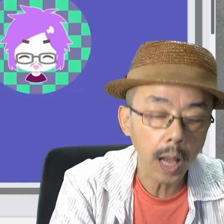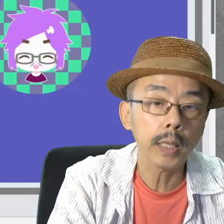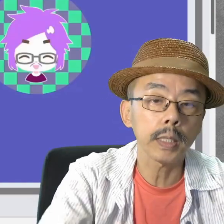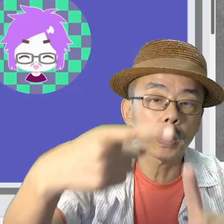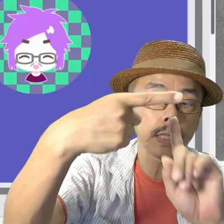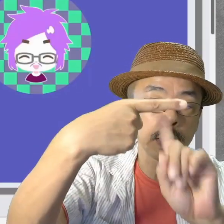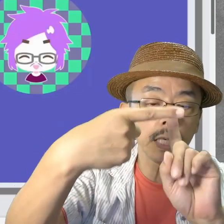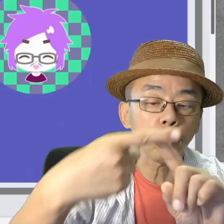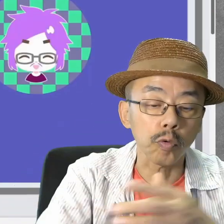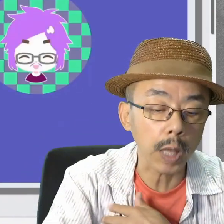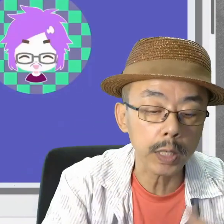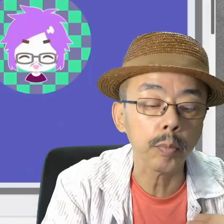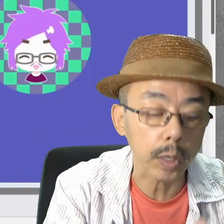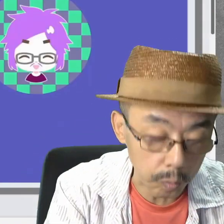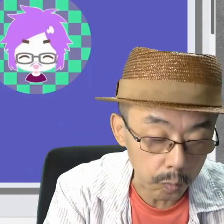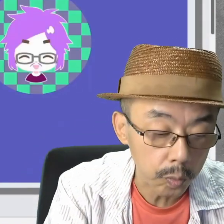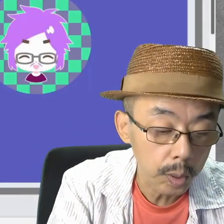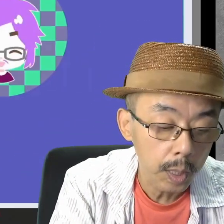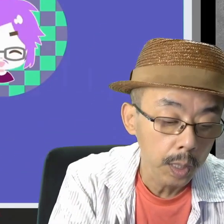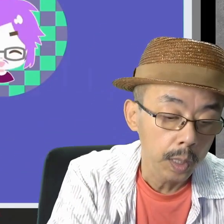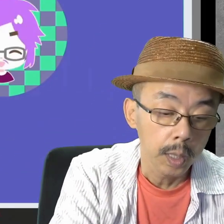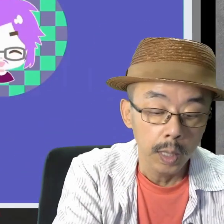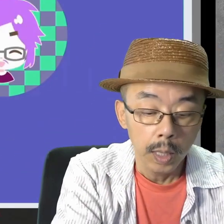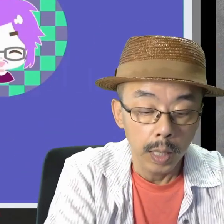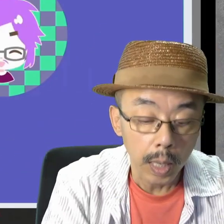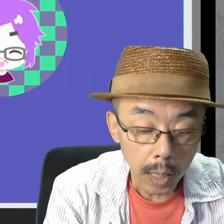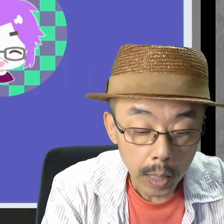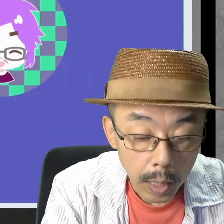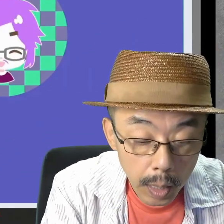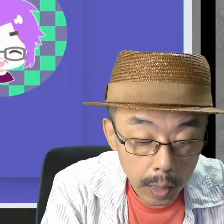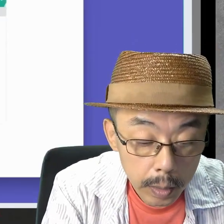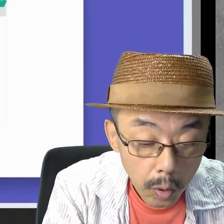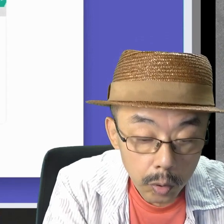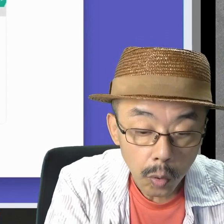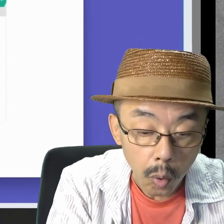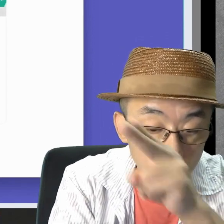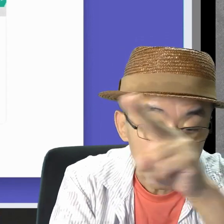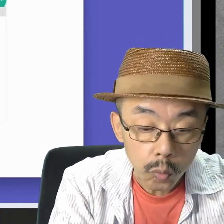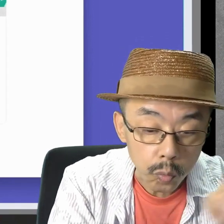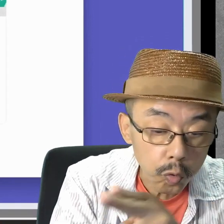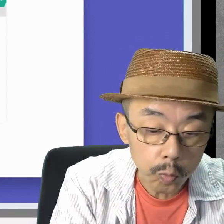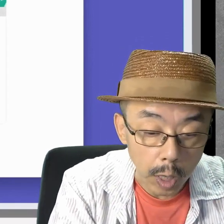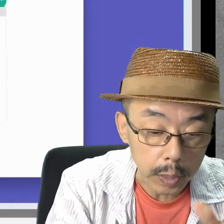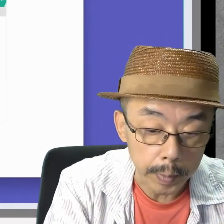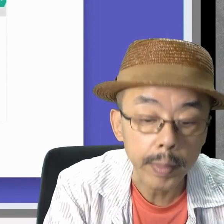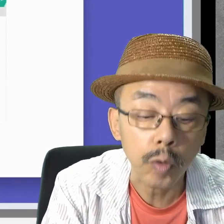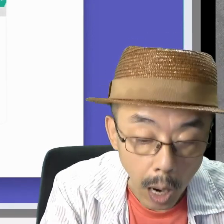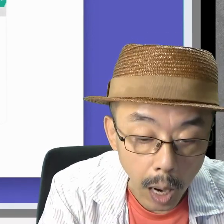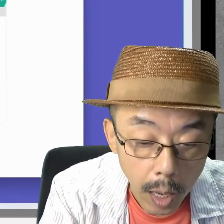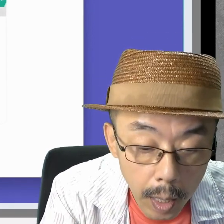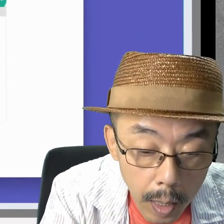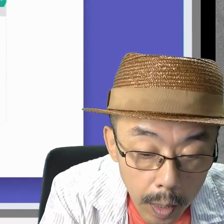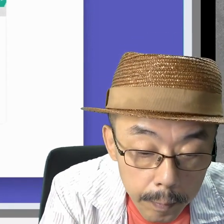Teamsは大丈夫でした。次は、Zoomをやってみますか。